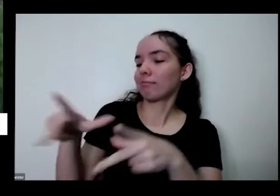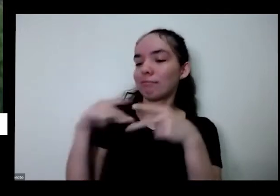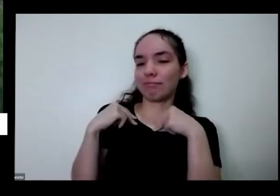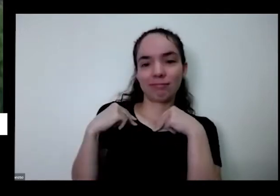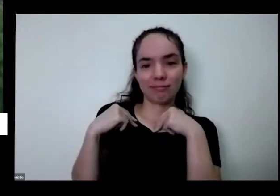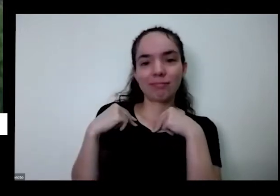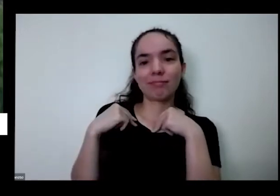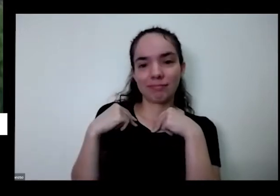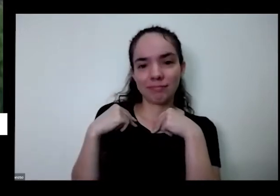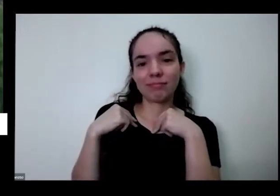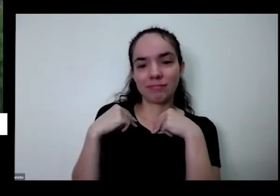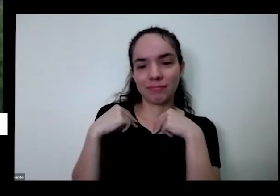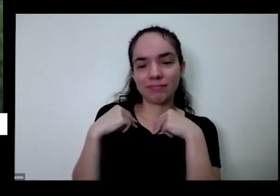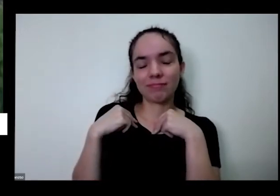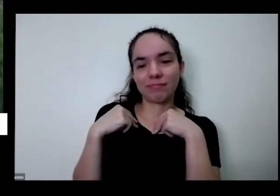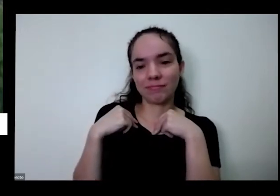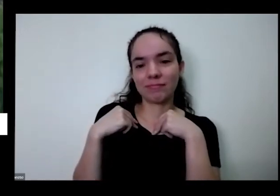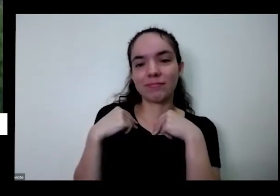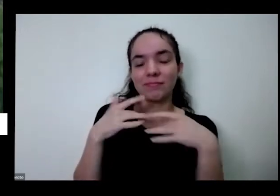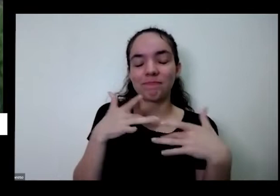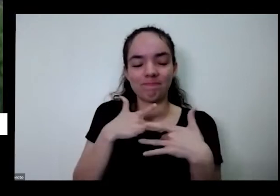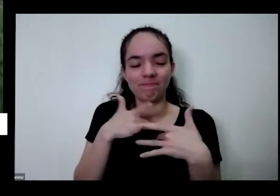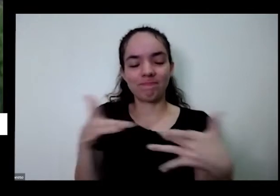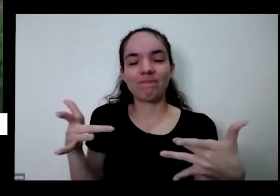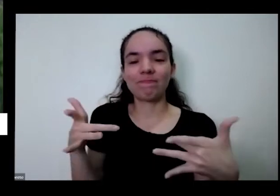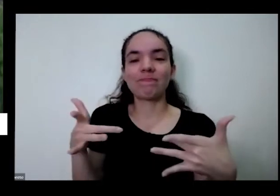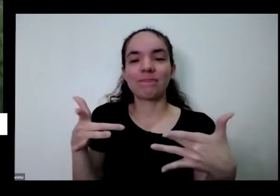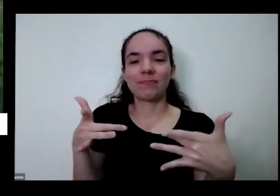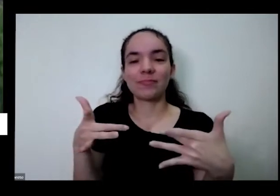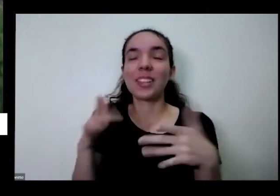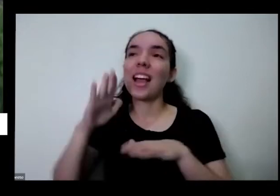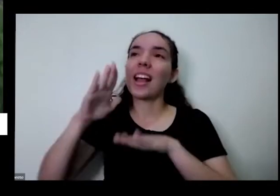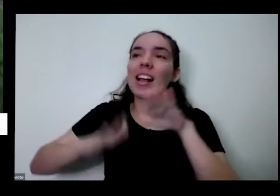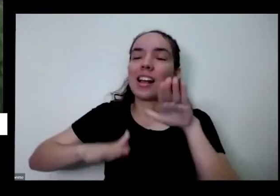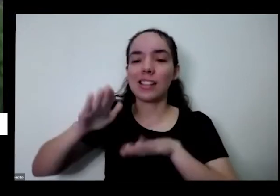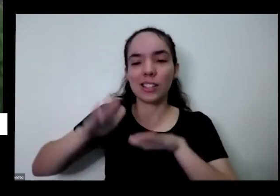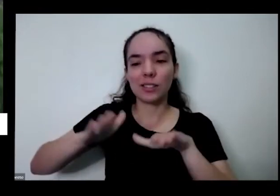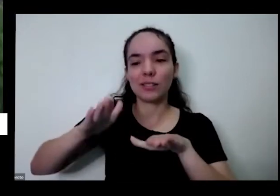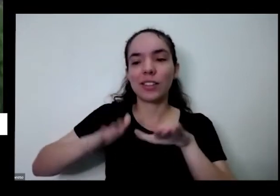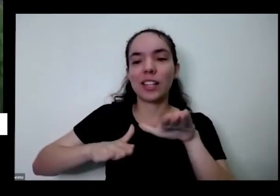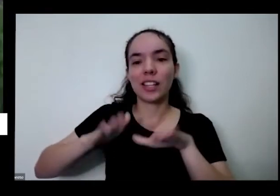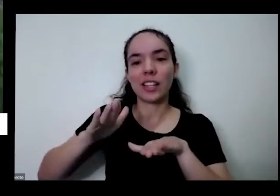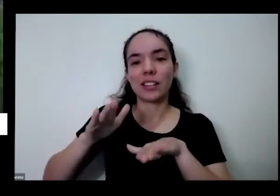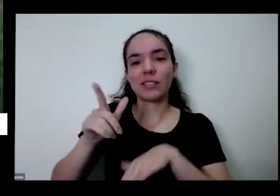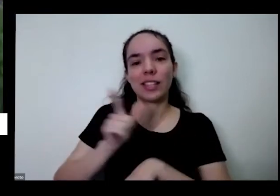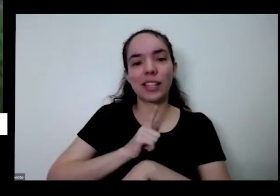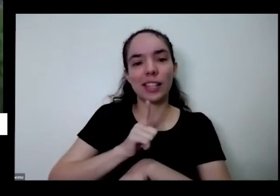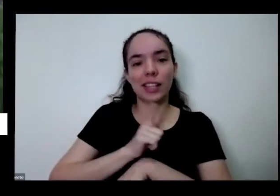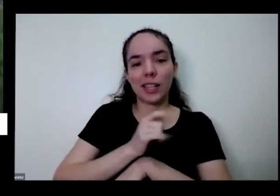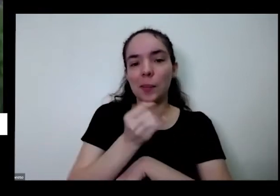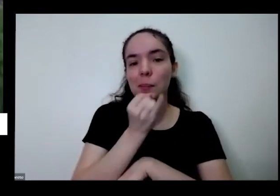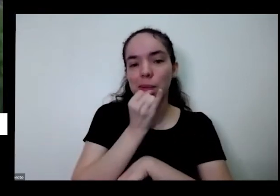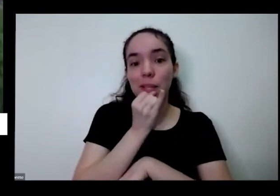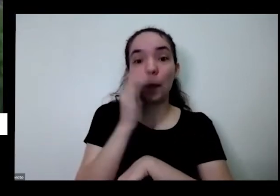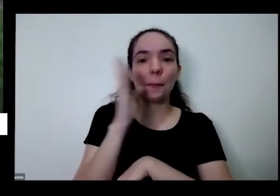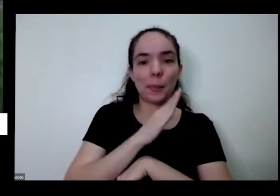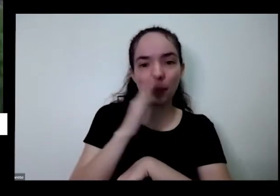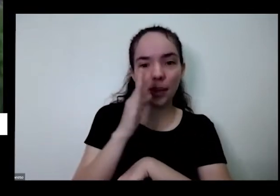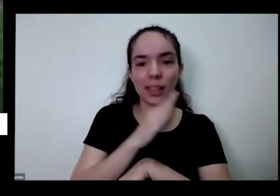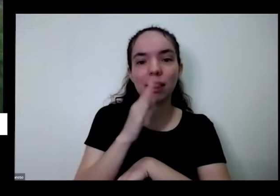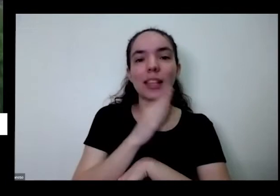às vezes você tem eu tenho que por exemplo na pimenta que a pimenta Cumari